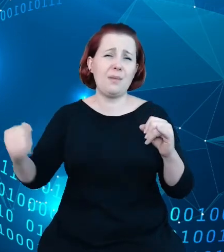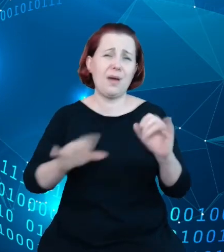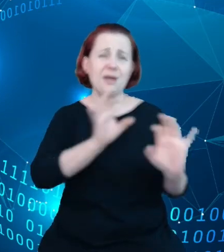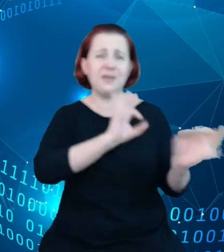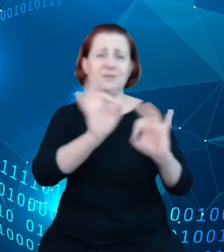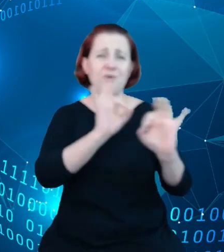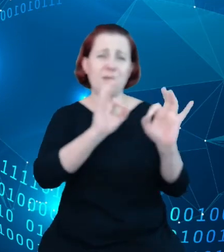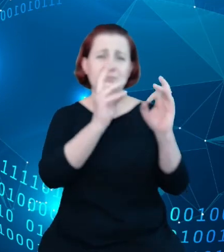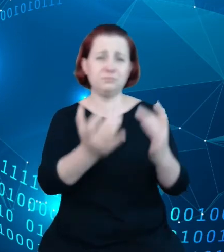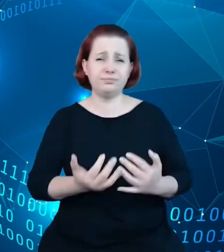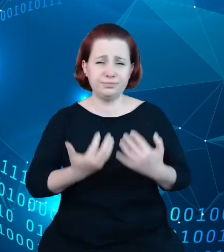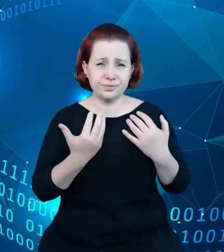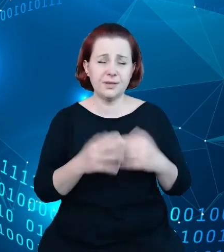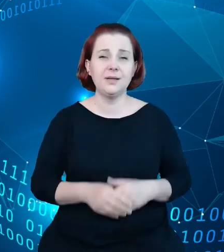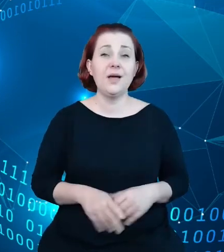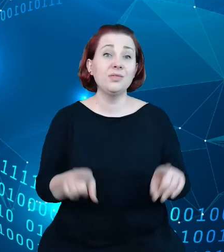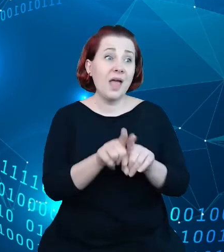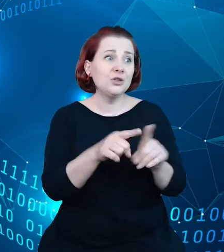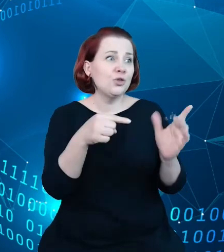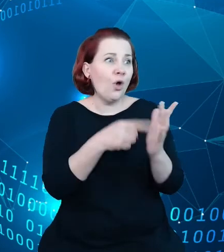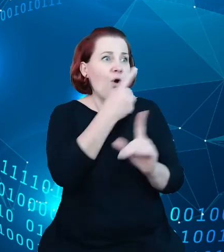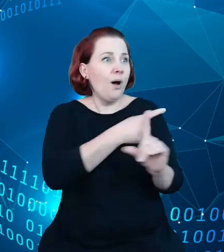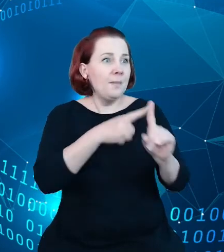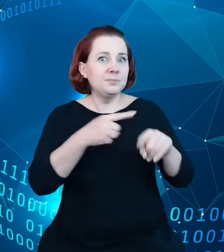dodatkowo przekonało nas, że warto byłoby stworzyć narzędzie, które byłoby